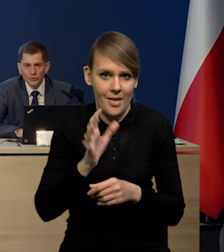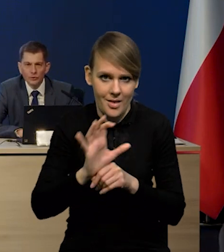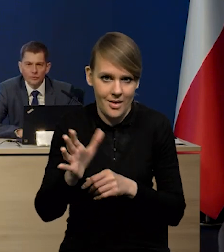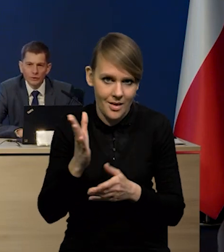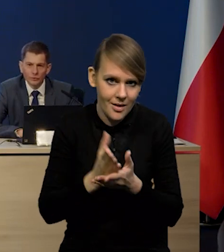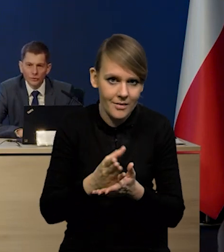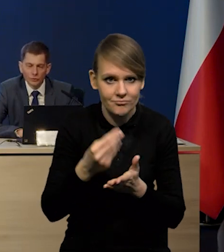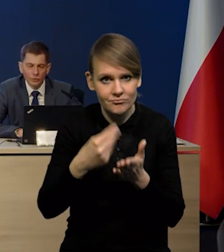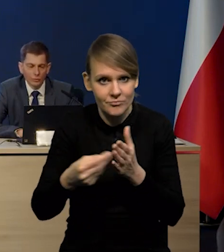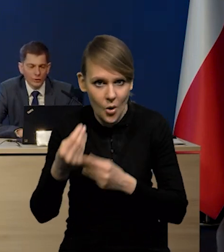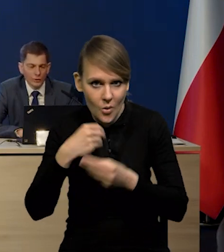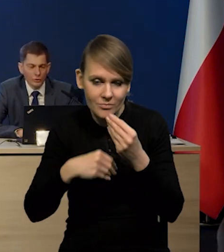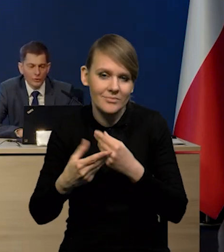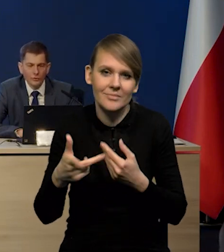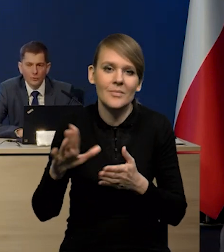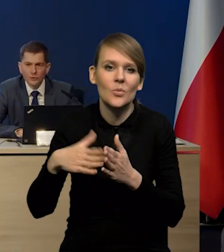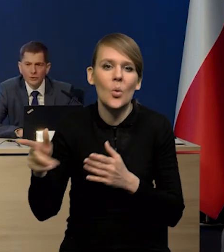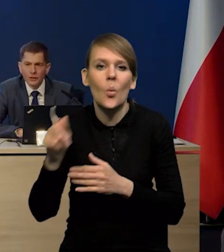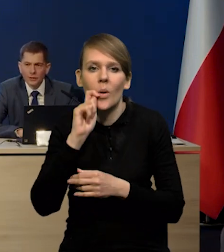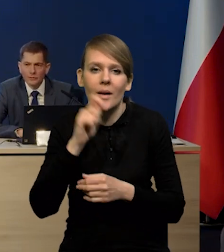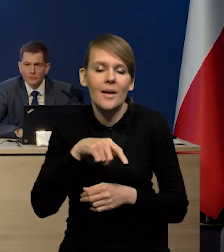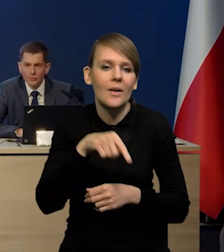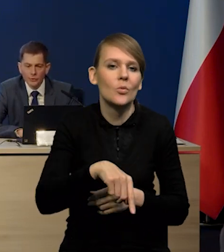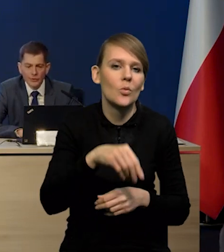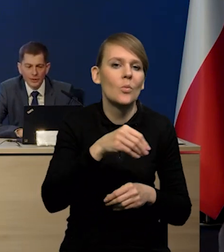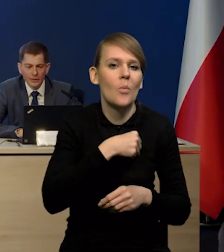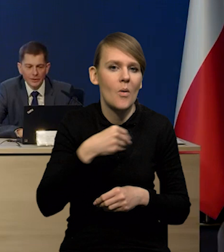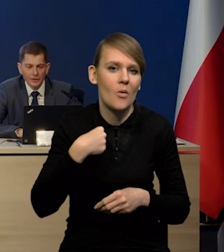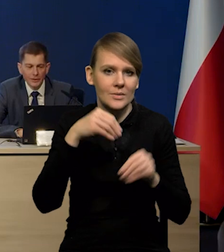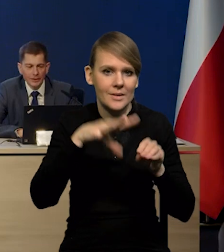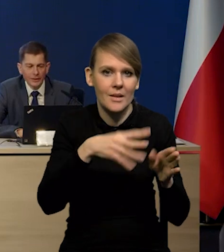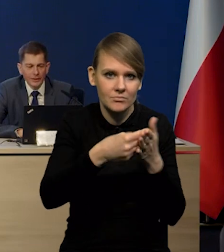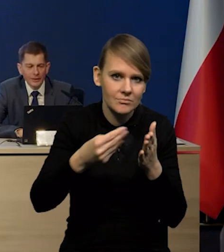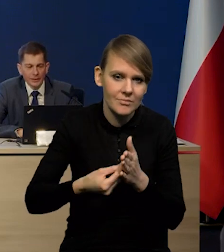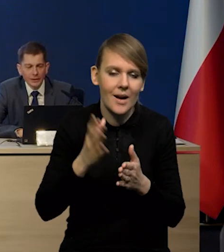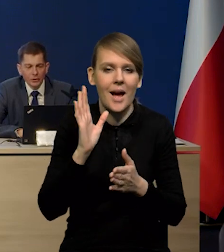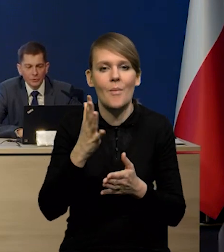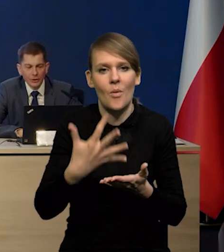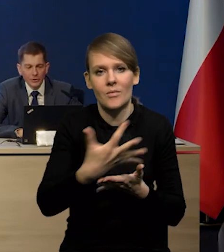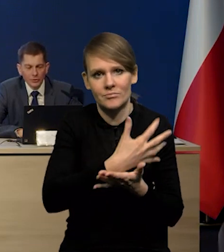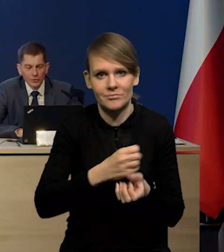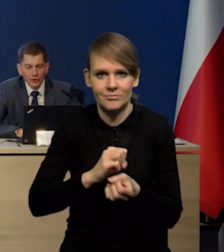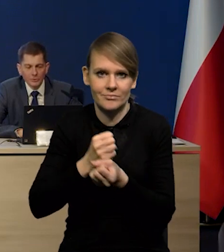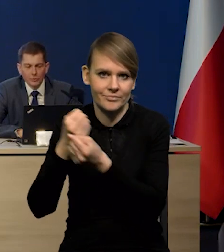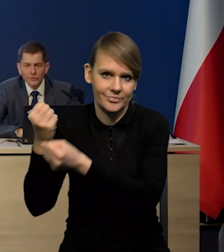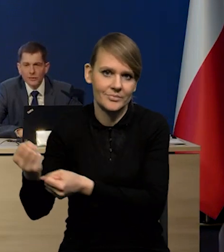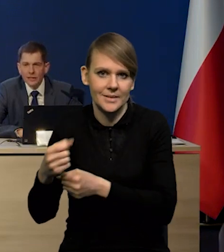To są te towary, które Ukraińcy kupują w polskich sklepach, wywożą za granicę. Natomiast, jeśli chodzi o ten eksport oficjalny,